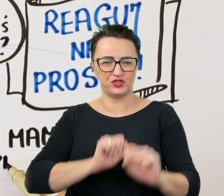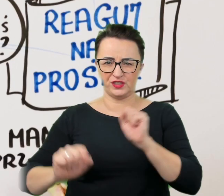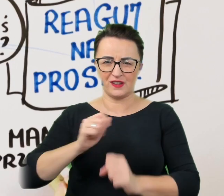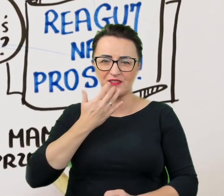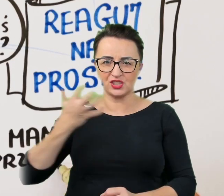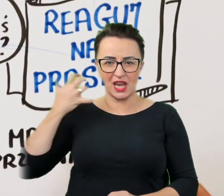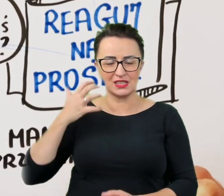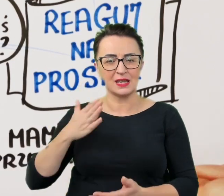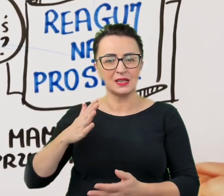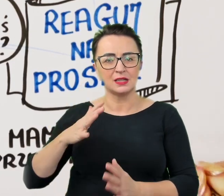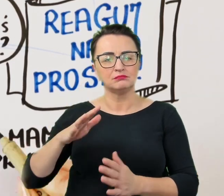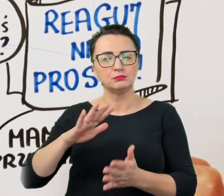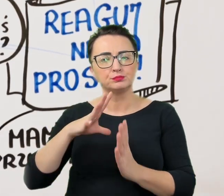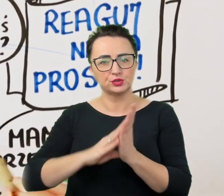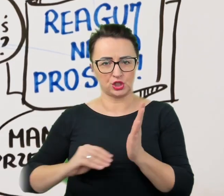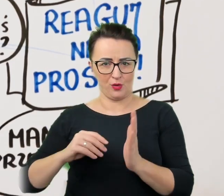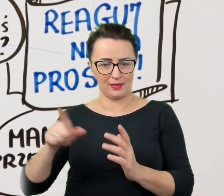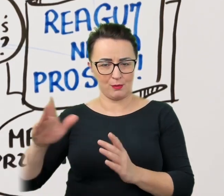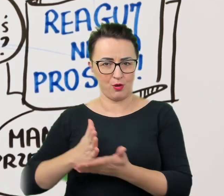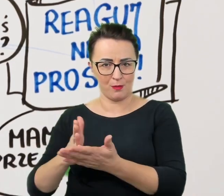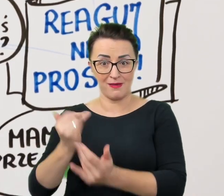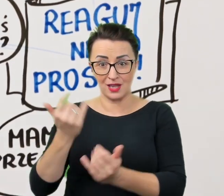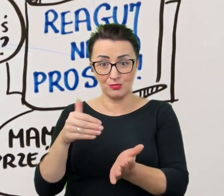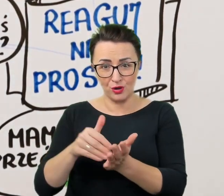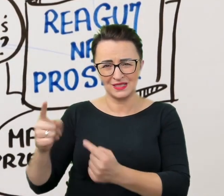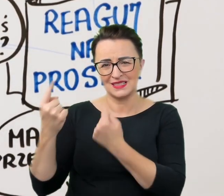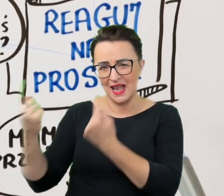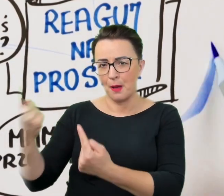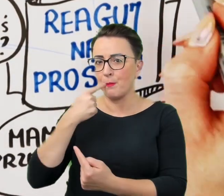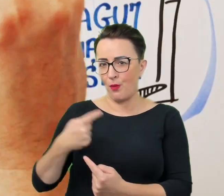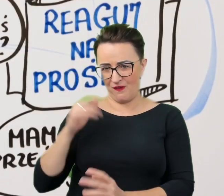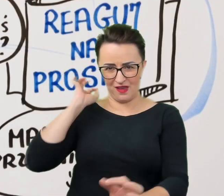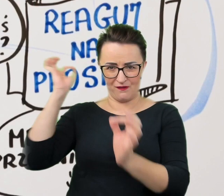i jeśli zajdzie taka potrzeba, udzieli niezbędnych informacji ułatwiających nam działanie.